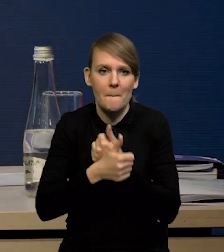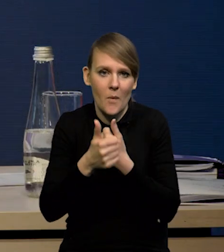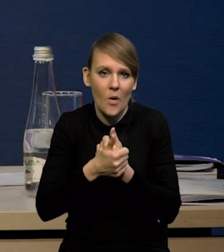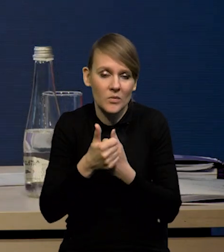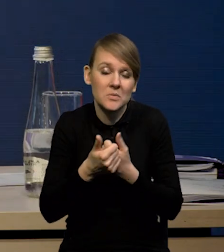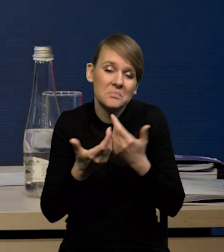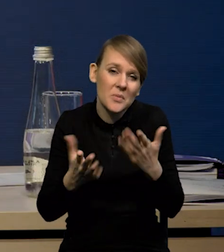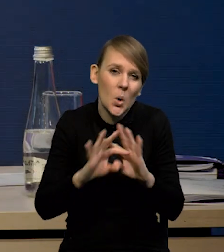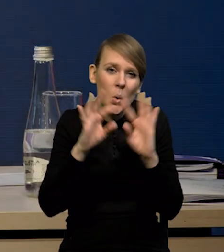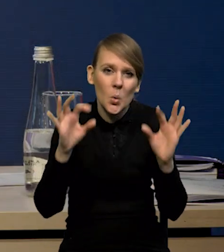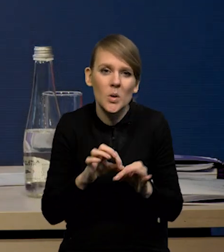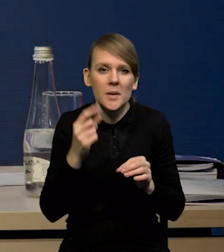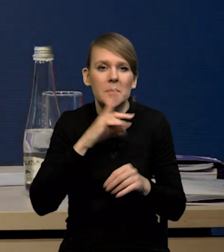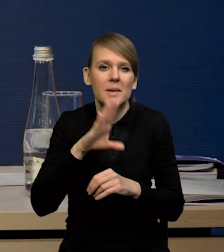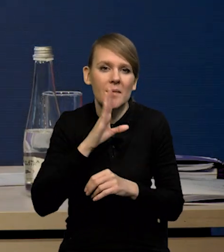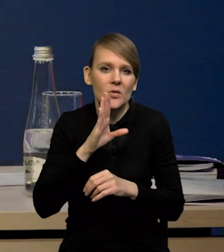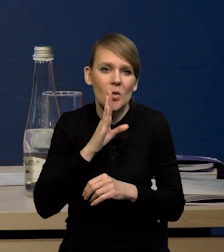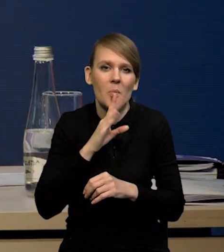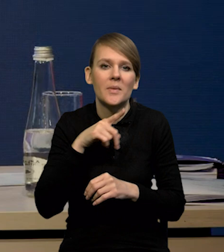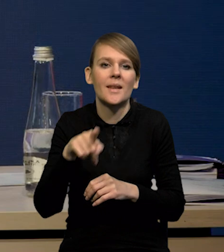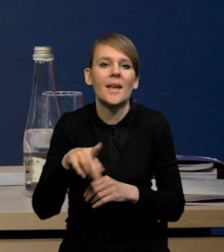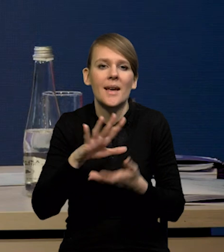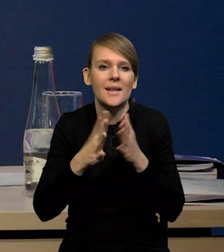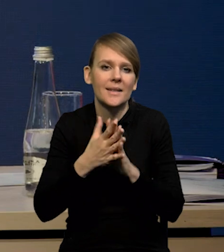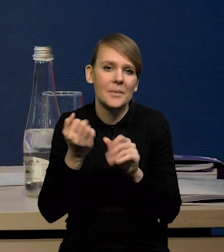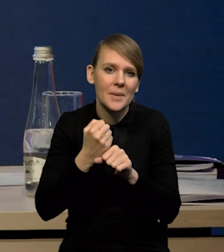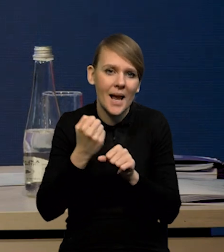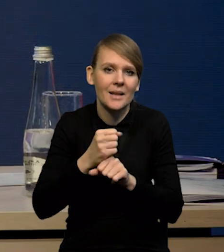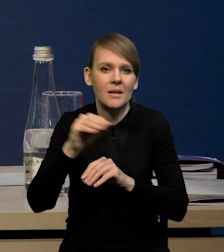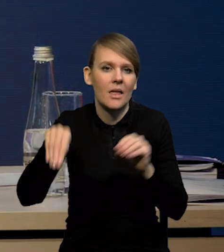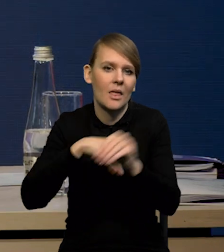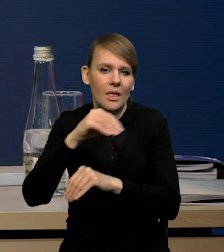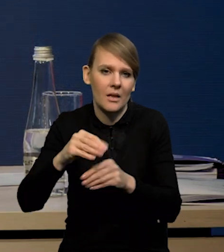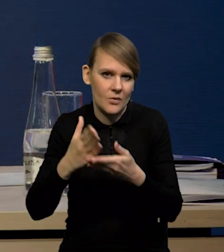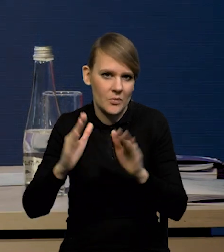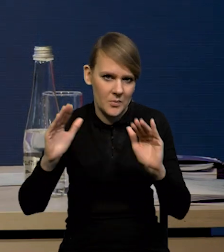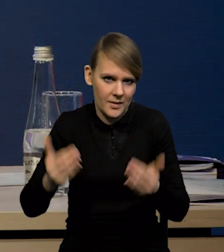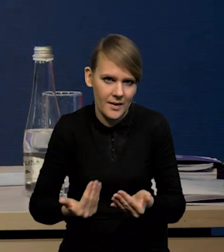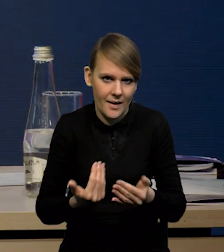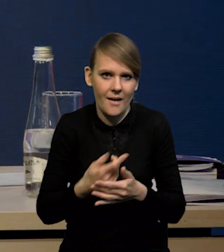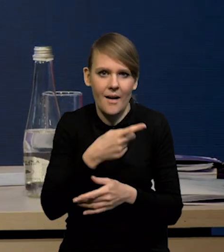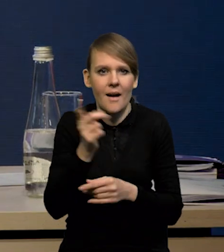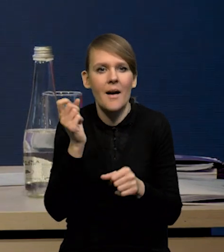że prawdopodobnie obserwujemy mniejsze rotacje na rynku pracy. Widać wyraźnie, że pracownicy w większym stopniu